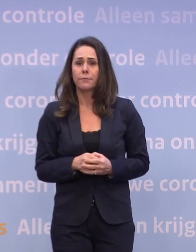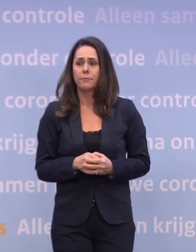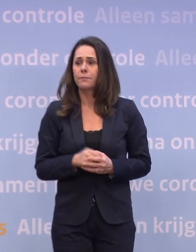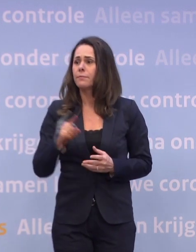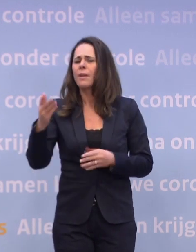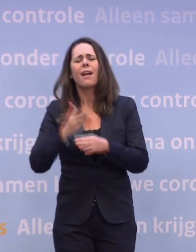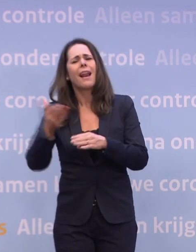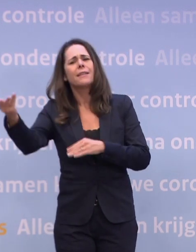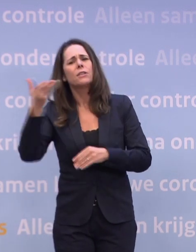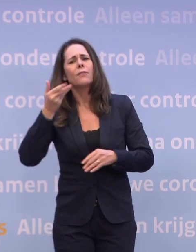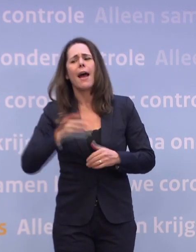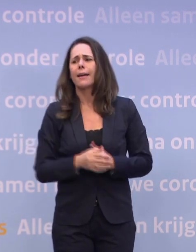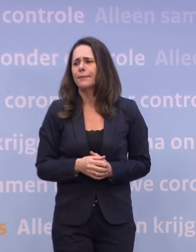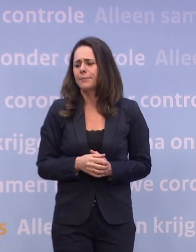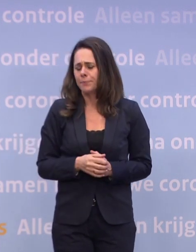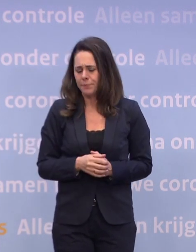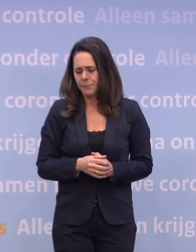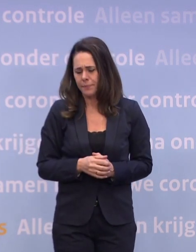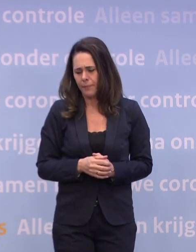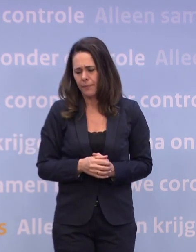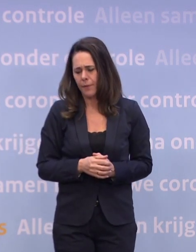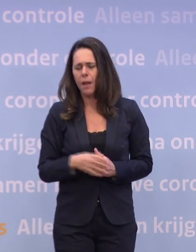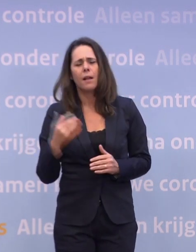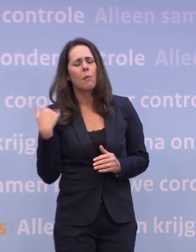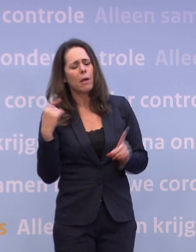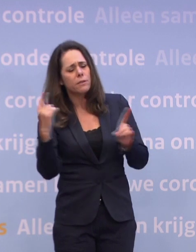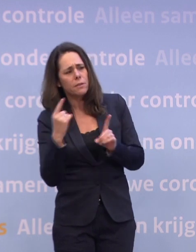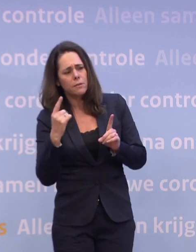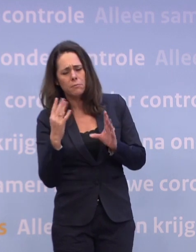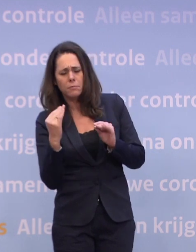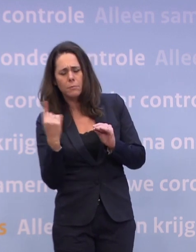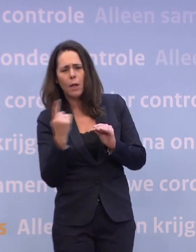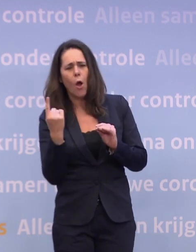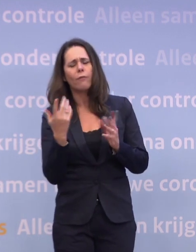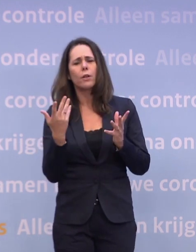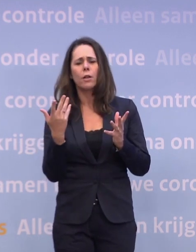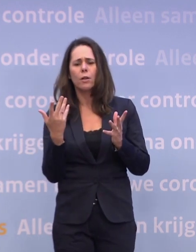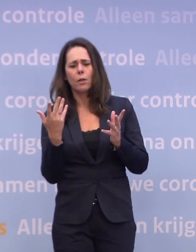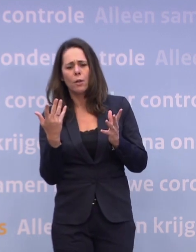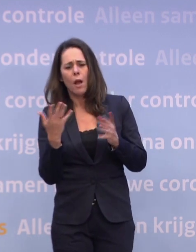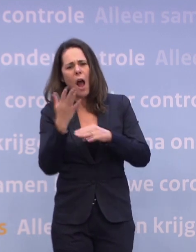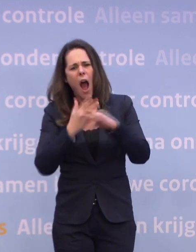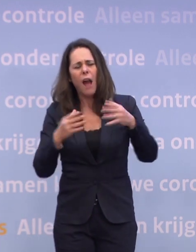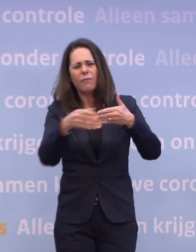Nog niet zo lang geleden sprak ik u ook over de remweg... ...of we half januari zouden halen.